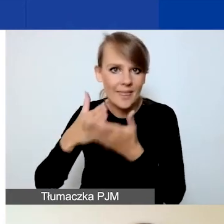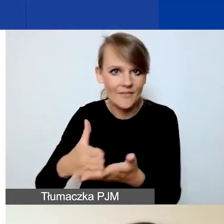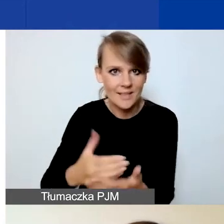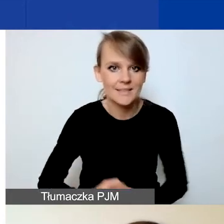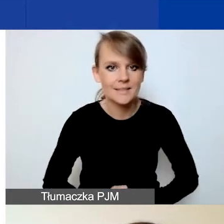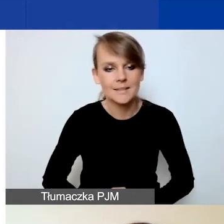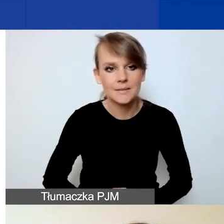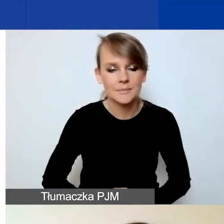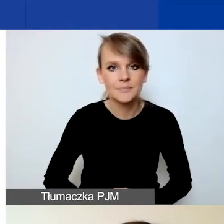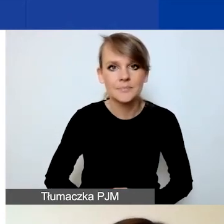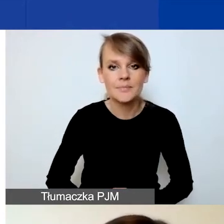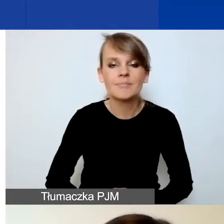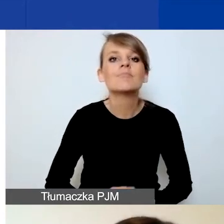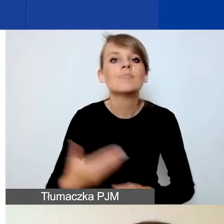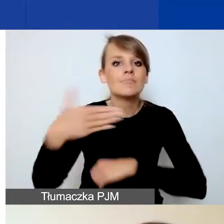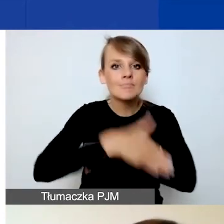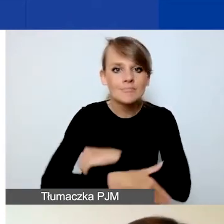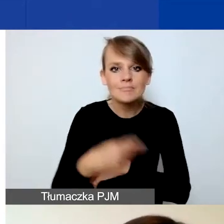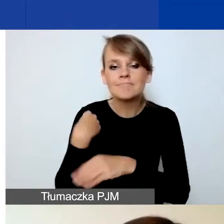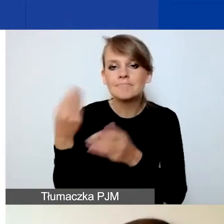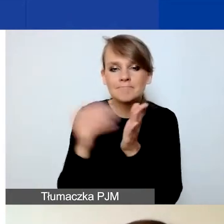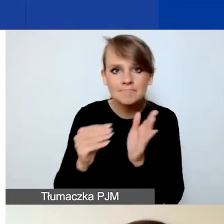Na koniec dołączyłam kilka slajdów,